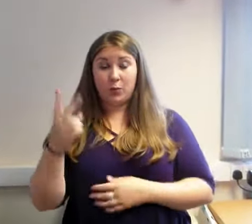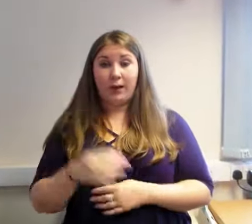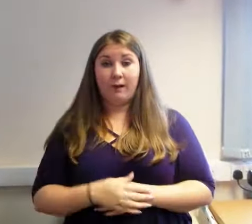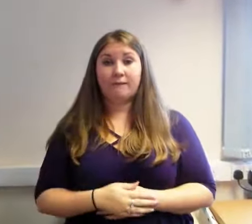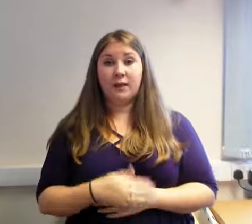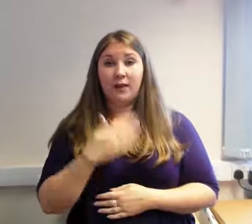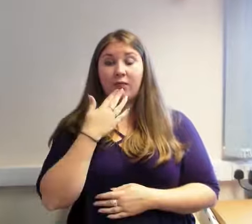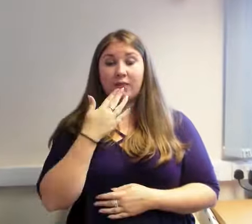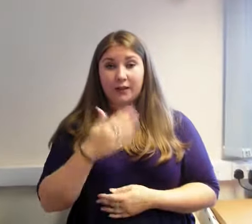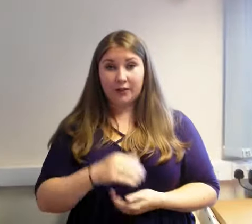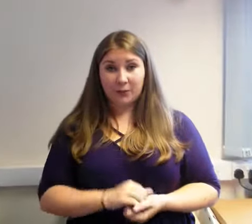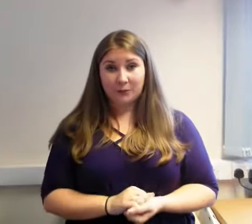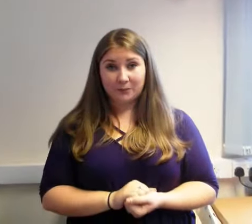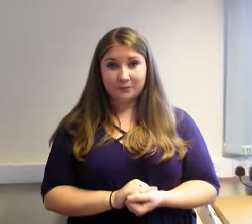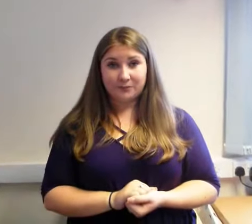Diolch.